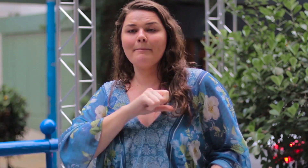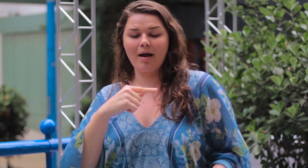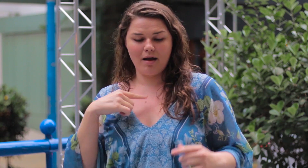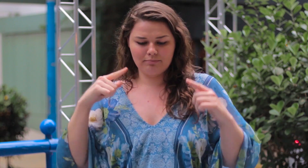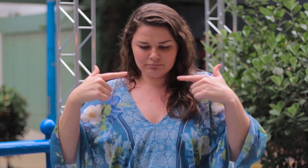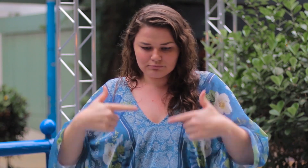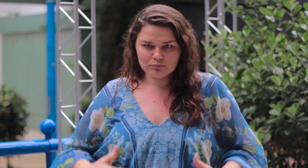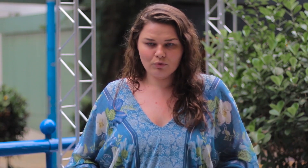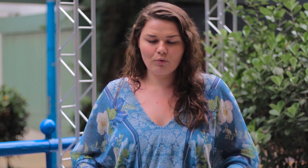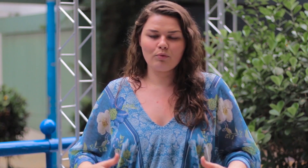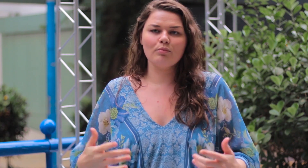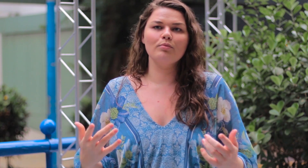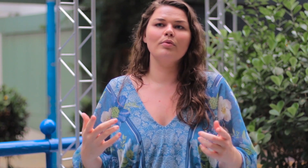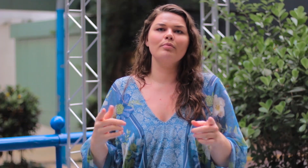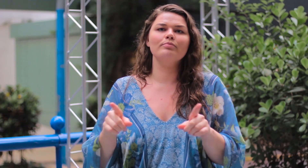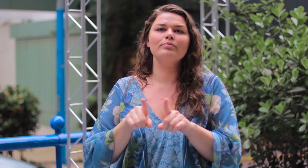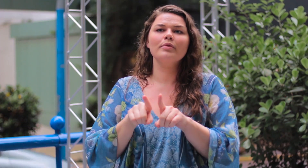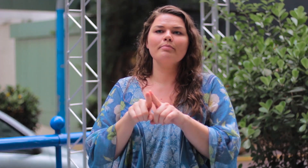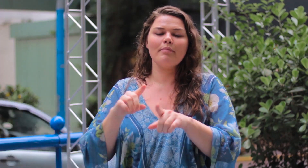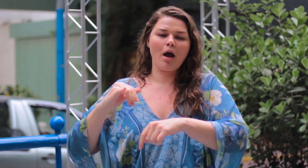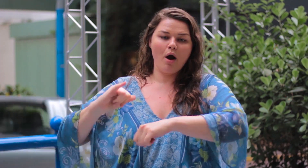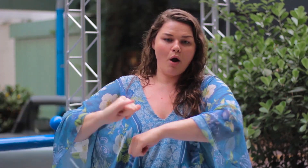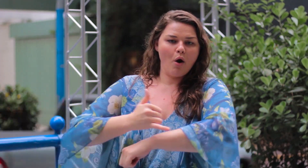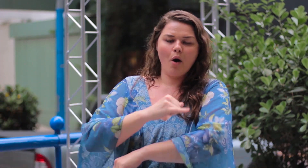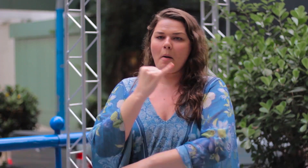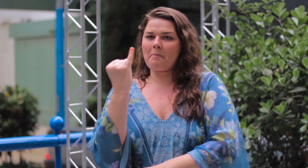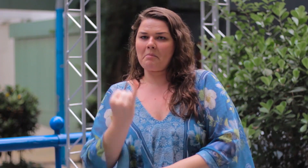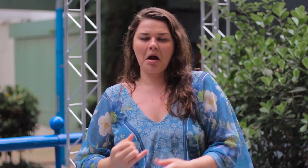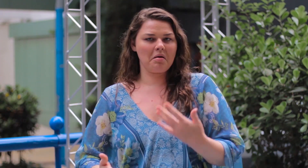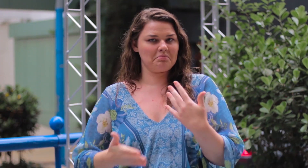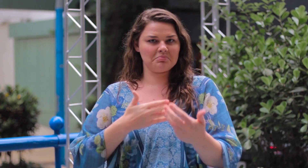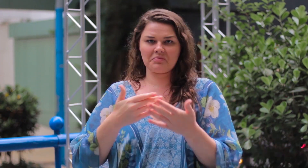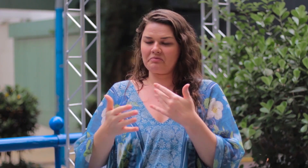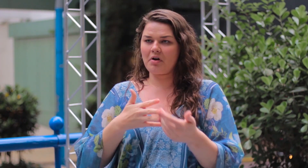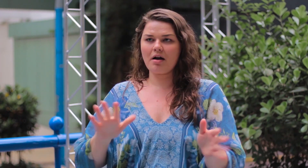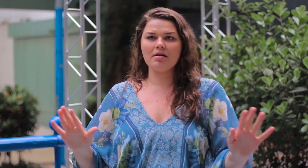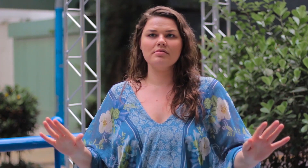para aceitarem e amarem seus corpos, independente de serem gordos ou magros.